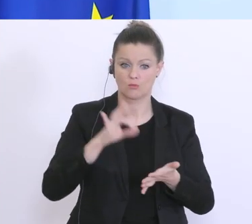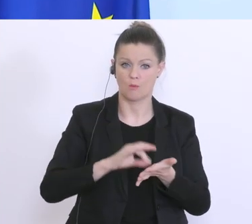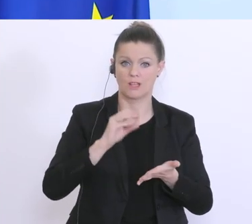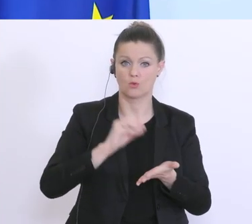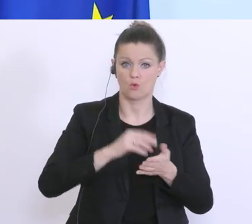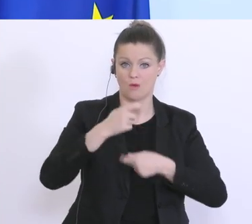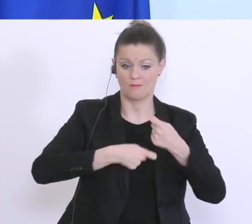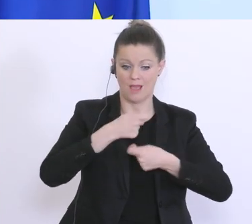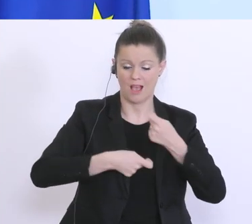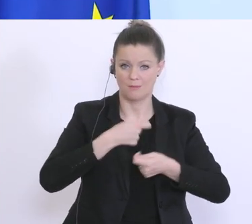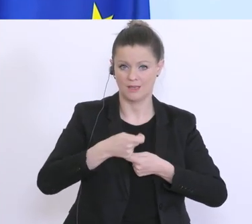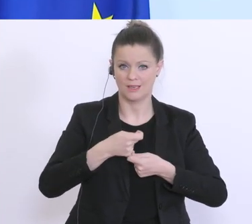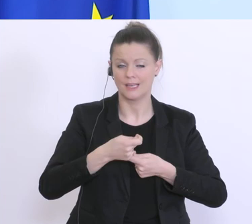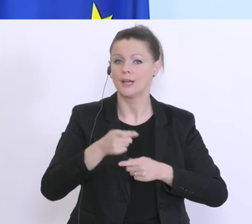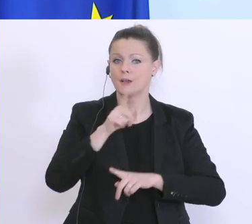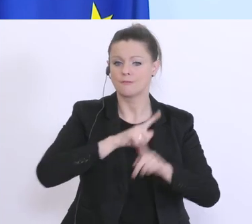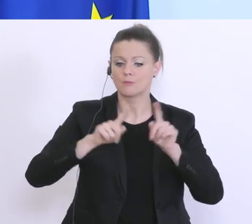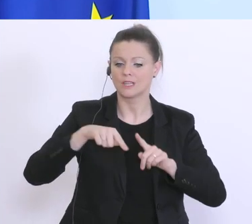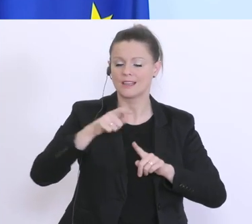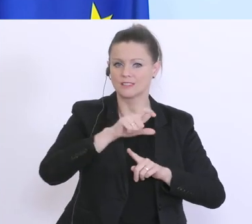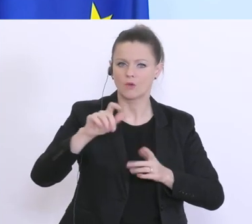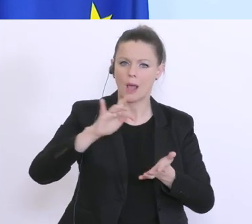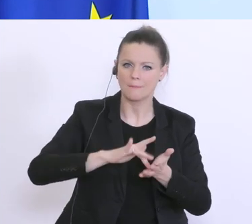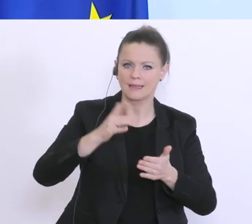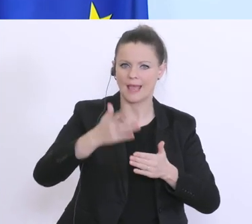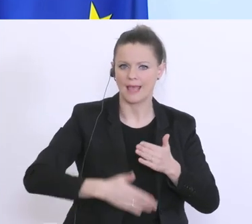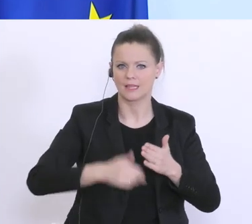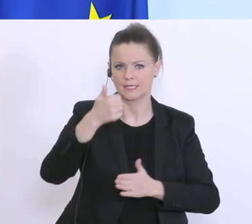das wir spätestens Mitte Ende Woche, hier eine einheitliche klare Lösung für alle haben.